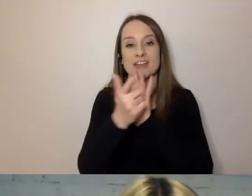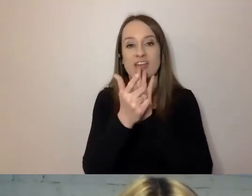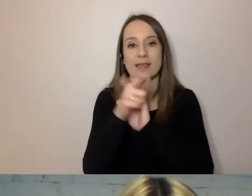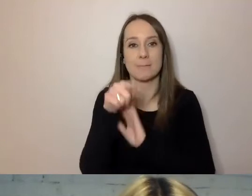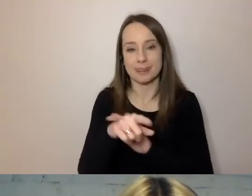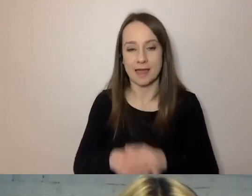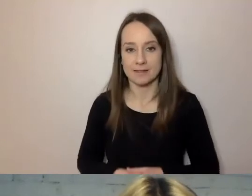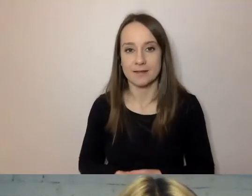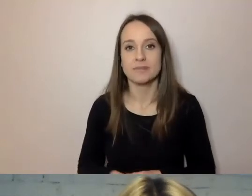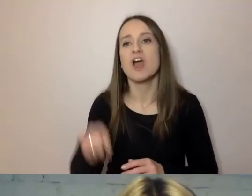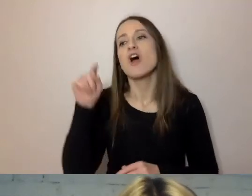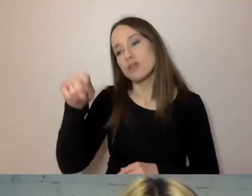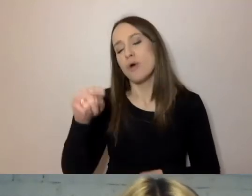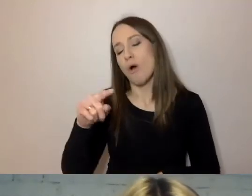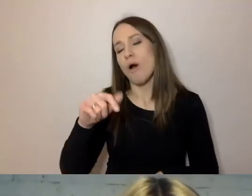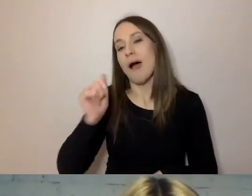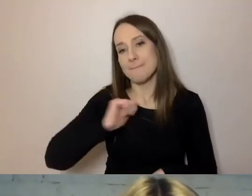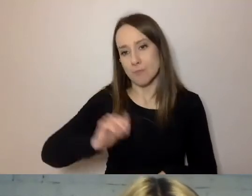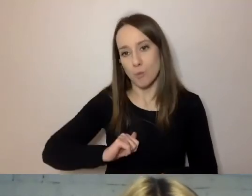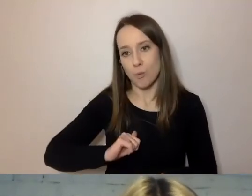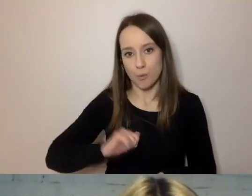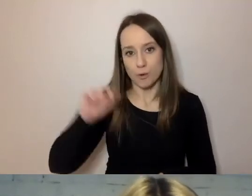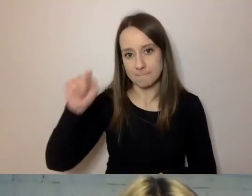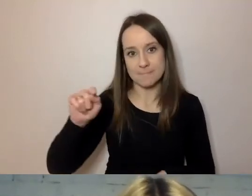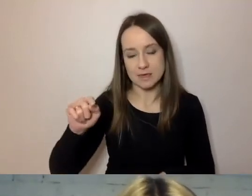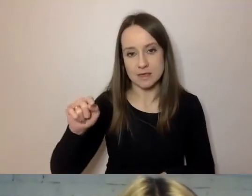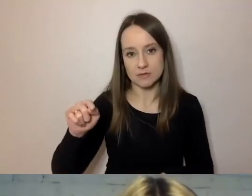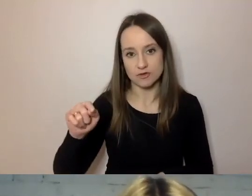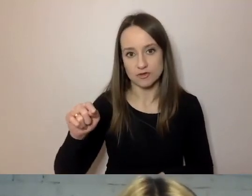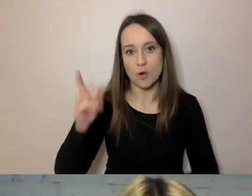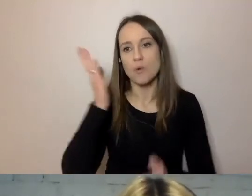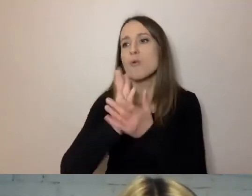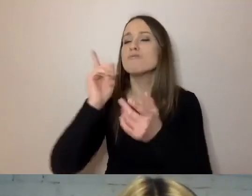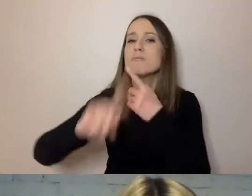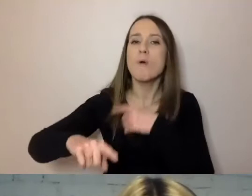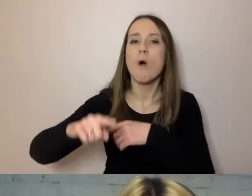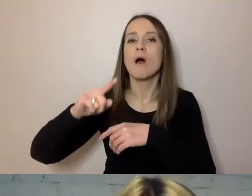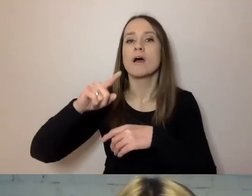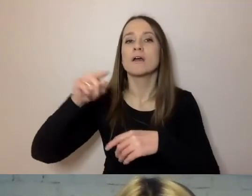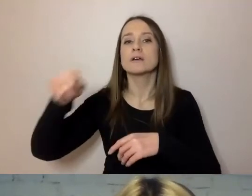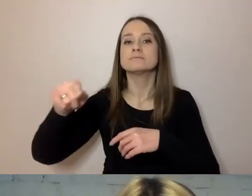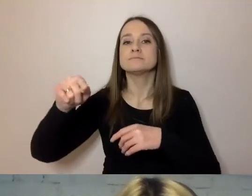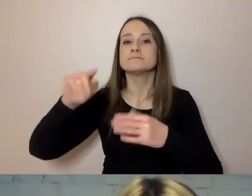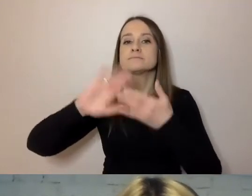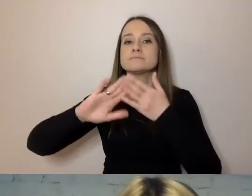burmistrz, po uzgodnieniach ze swoimi doradcami i zastępcami,